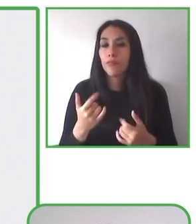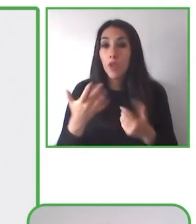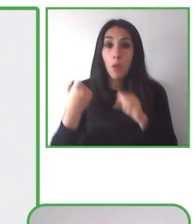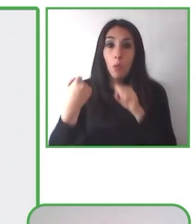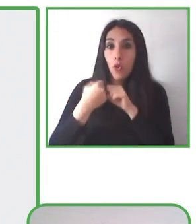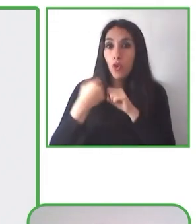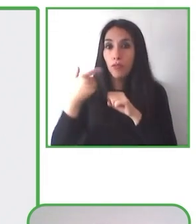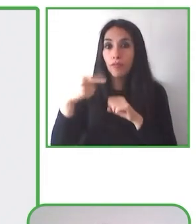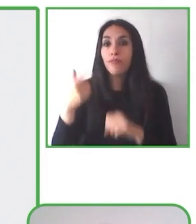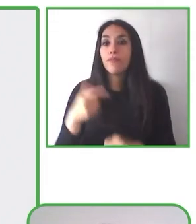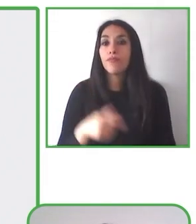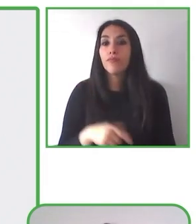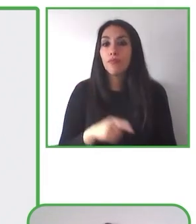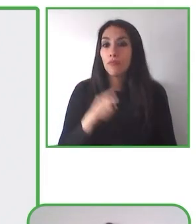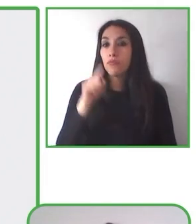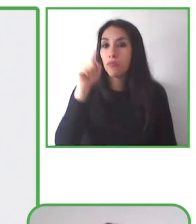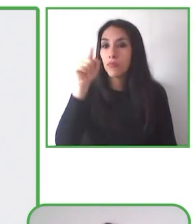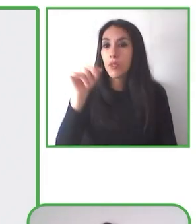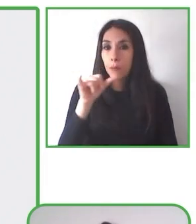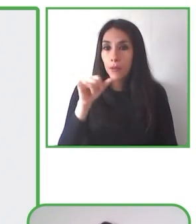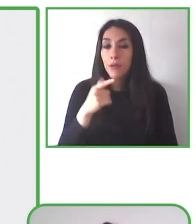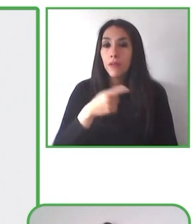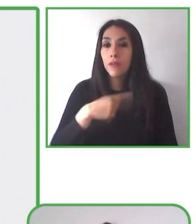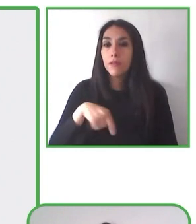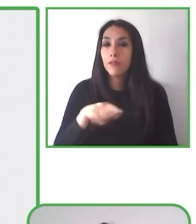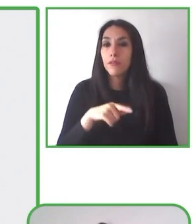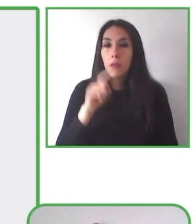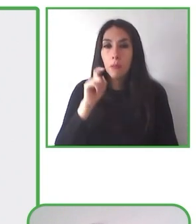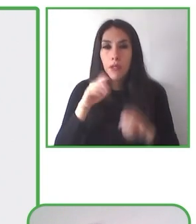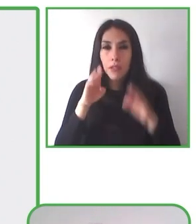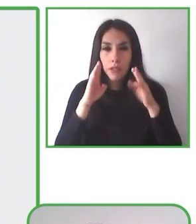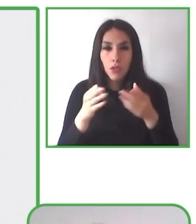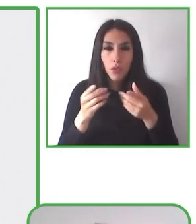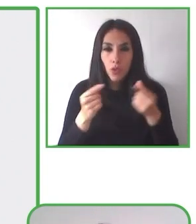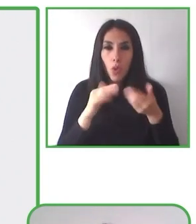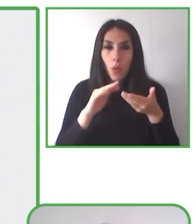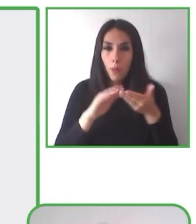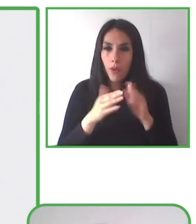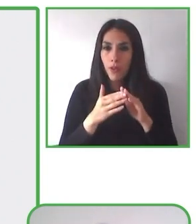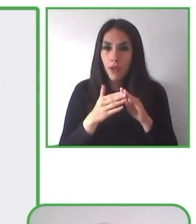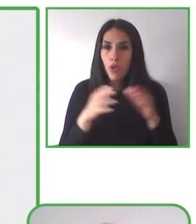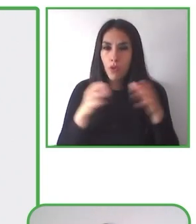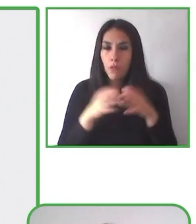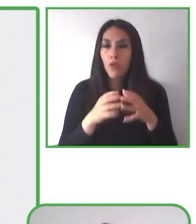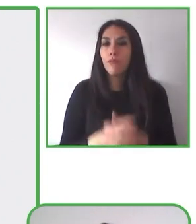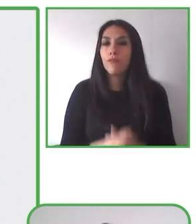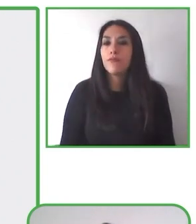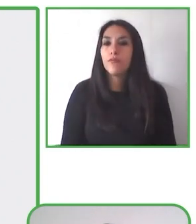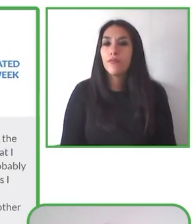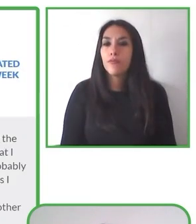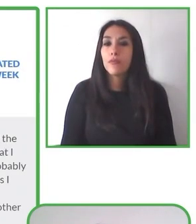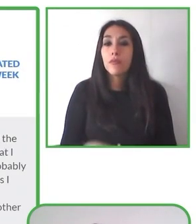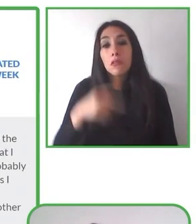adecuación ¿cierto? de los senderos. Podemos visitar el lugar y podemos identificar cuáles son las mejores rutas para